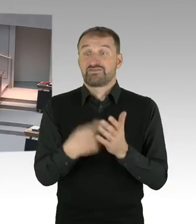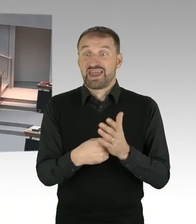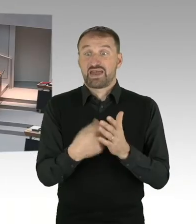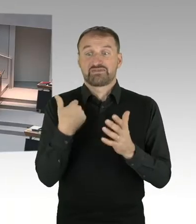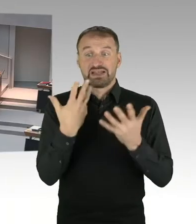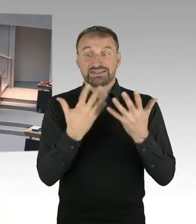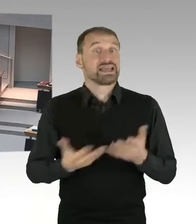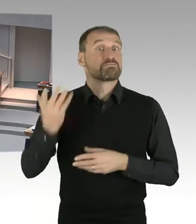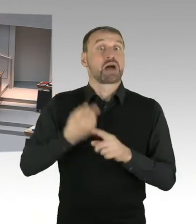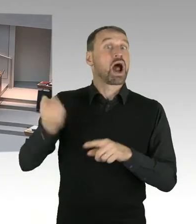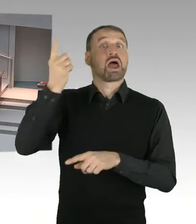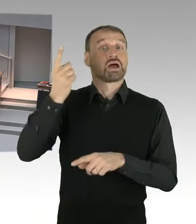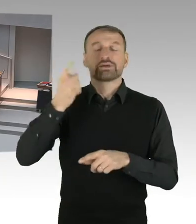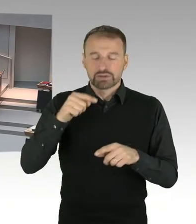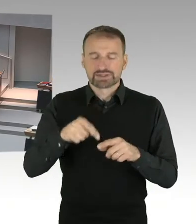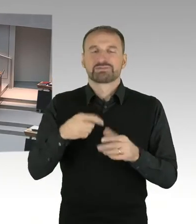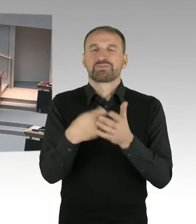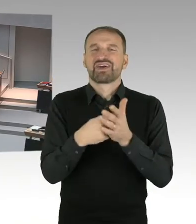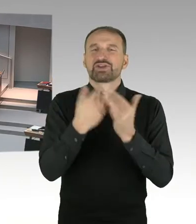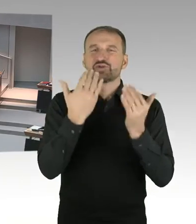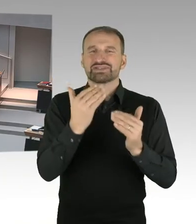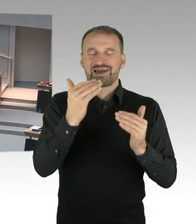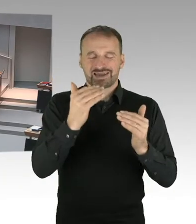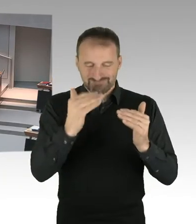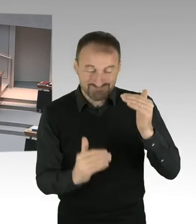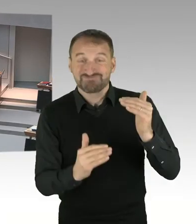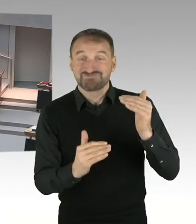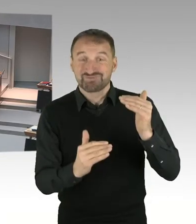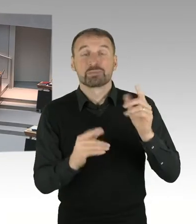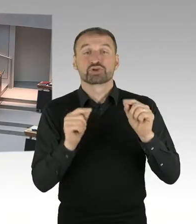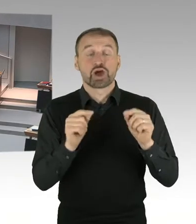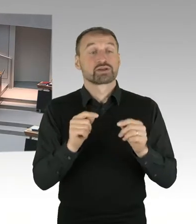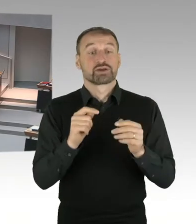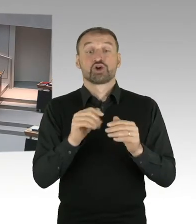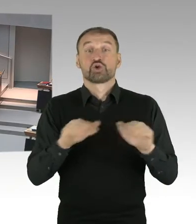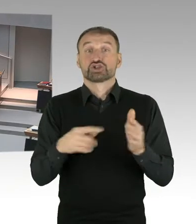Der Hebesatz in Berlin liegt bei, ich habe jetzt nicht die exakte Zahl,